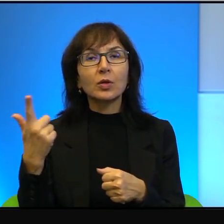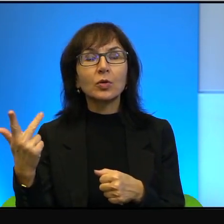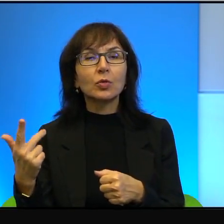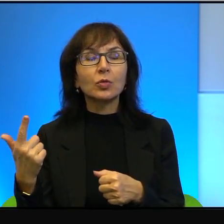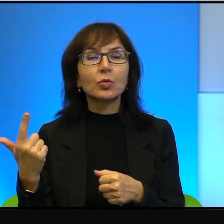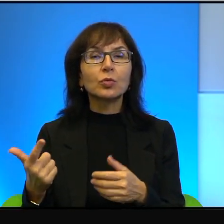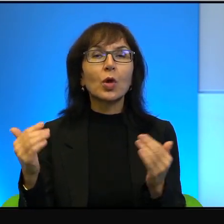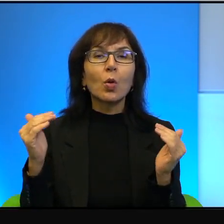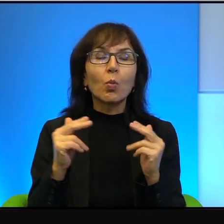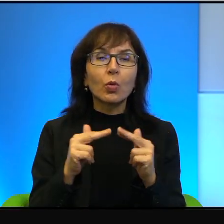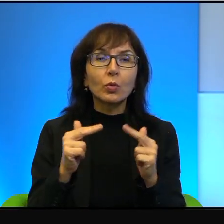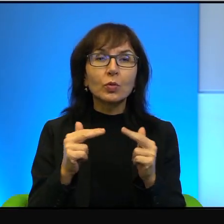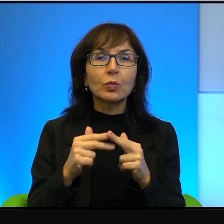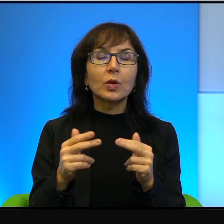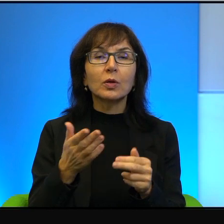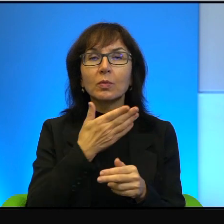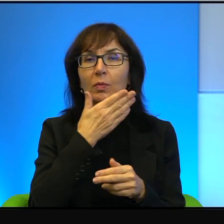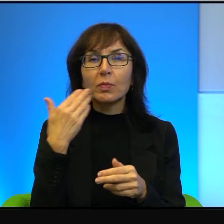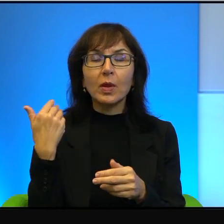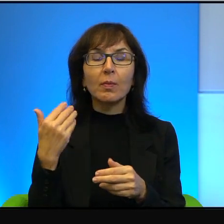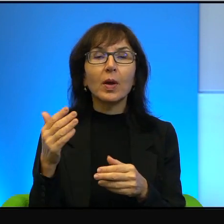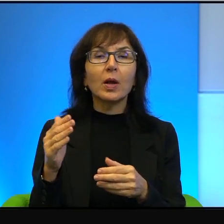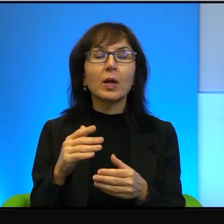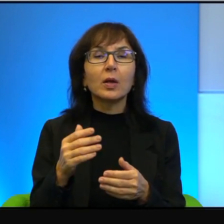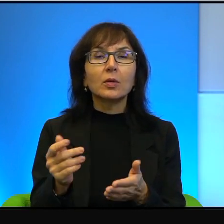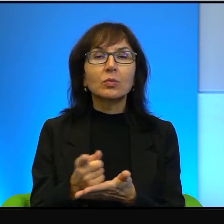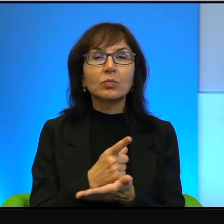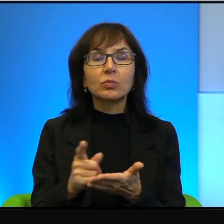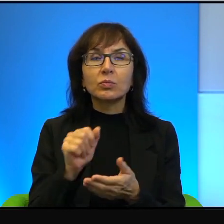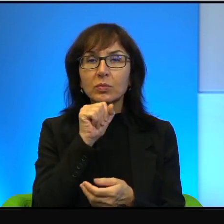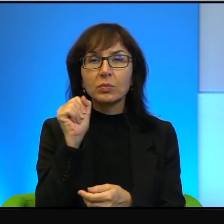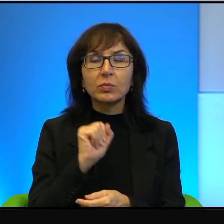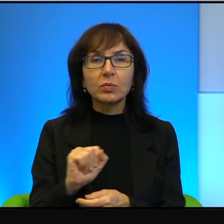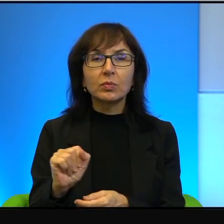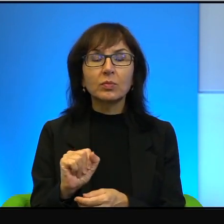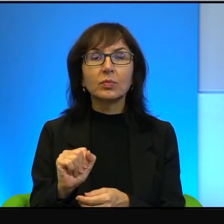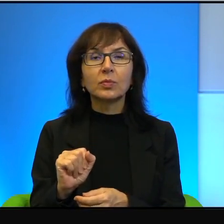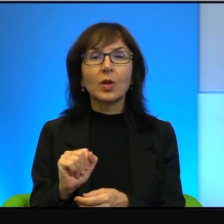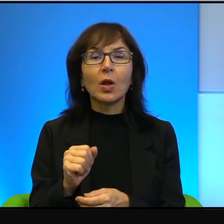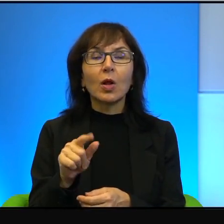praktycznie nie ma żadnych. Natomiast, no to też pokazuje taką,